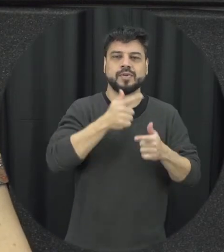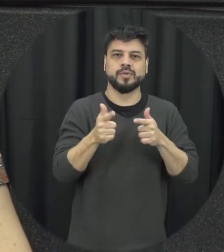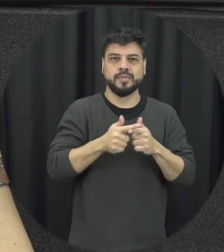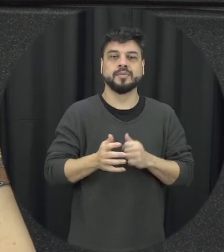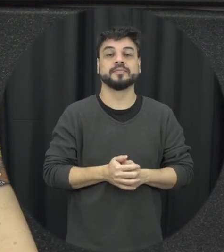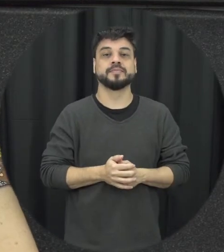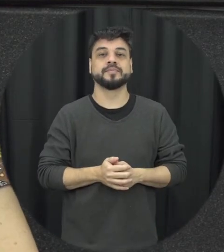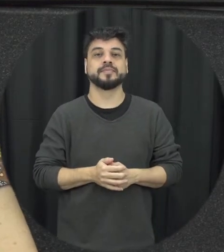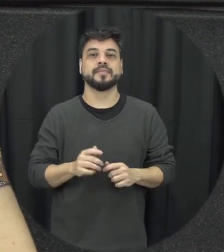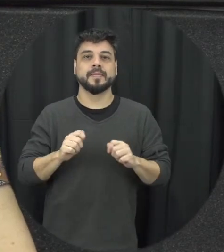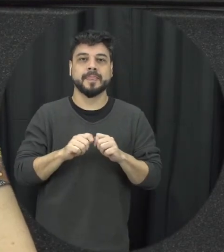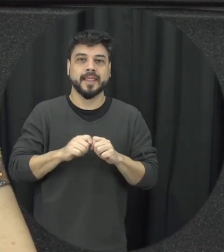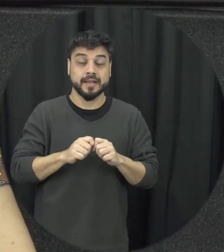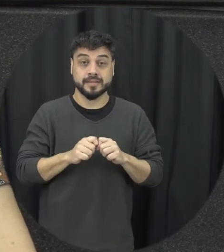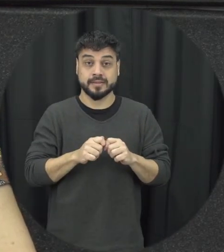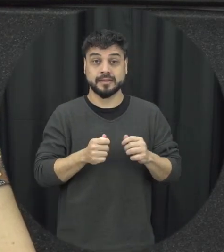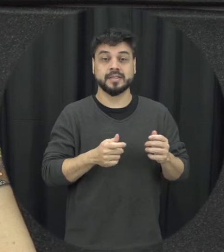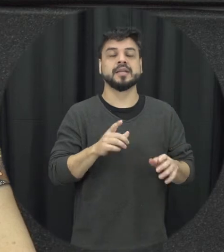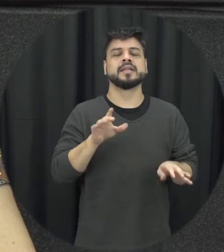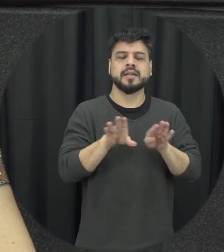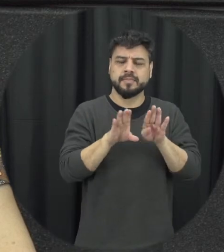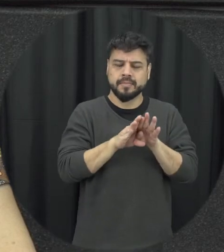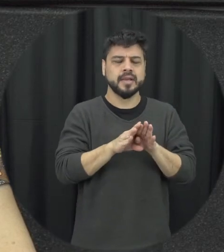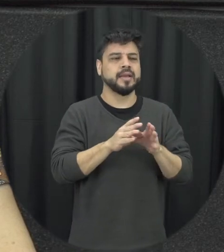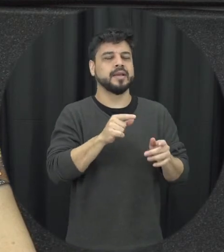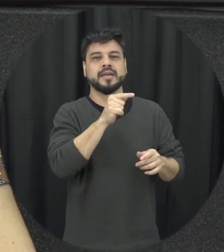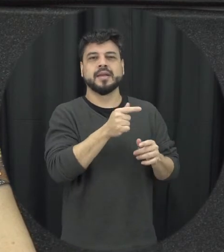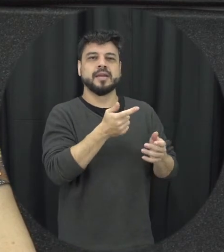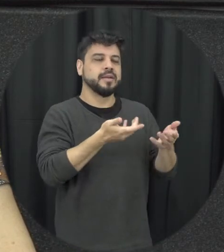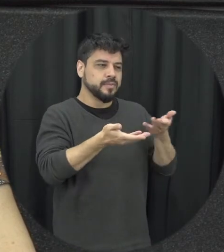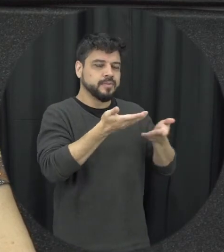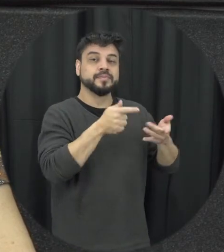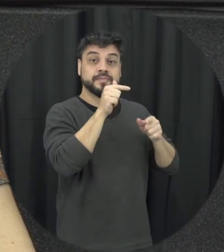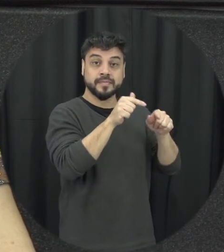conflito fez o do relacionamento trabalhei com eles também para que eles pudessem identificar